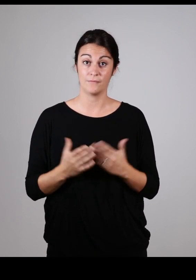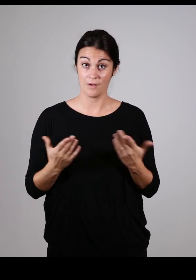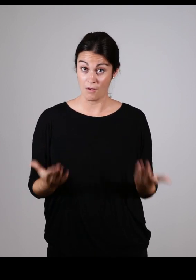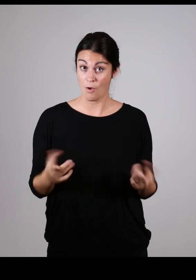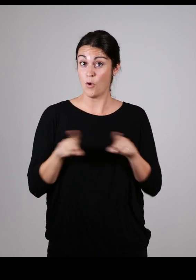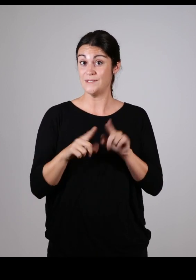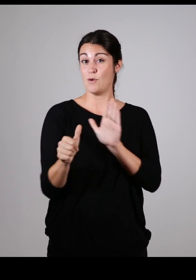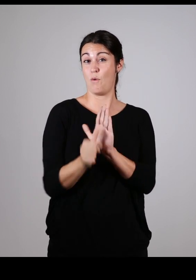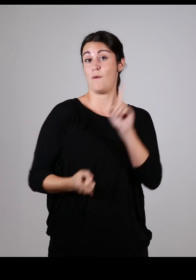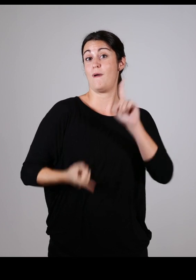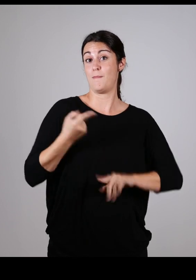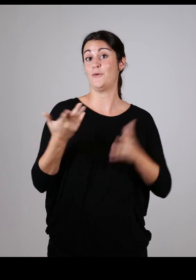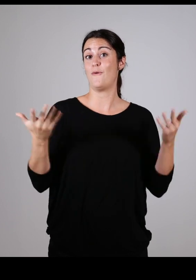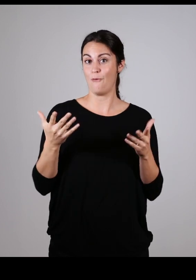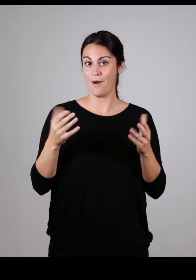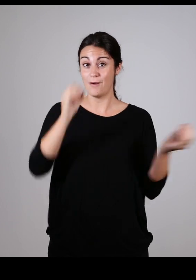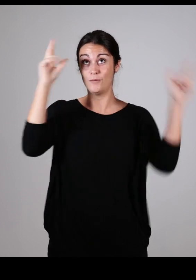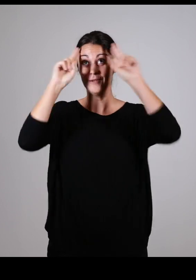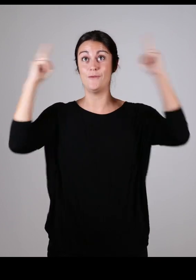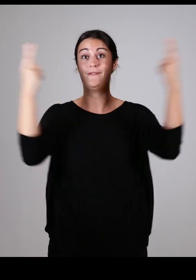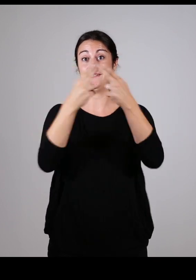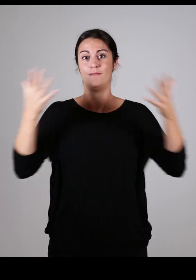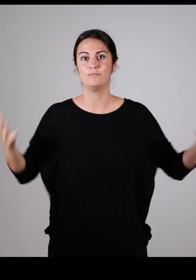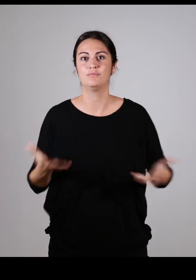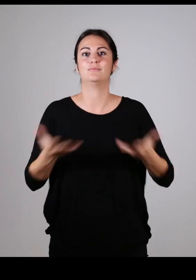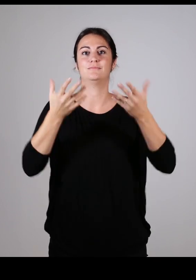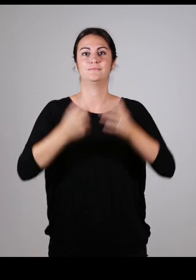Et enfin elle a aussi un vrai rôle moteur pour promouvoir la conception universelle :